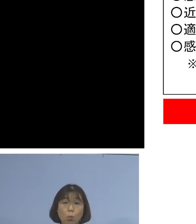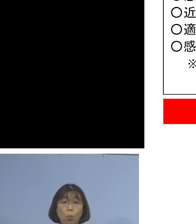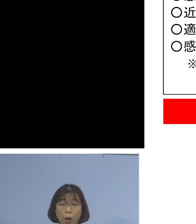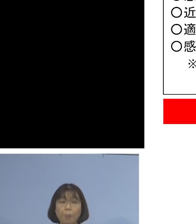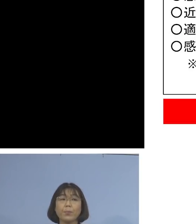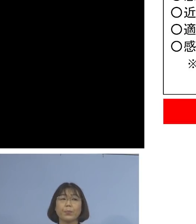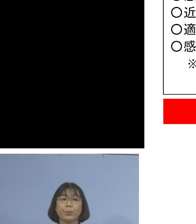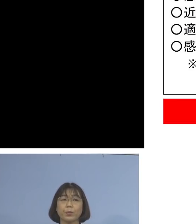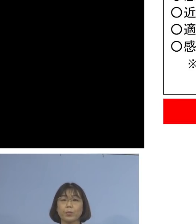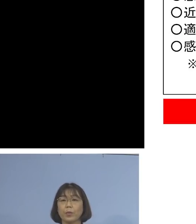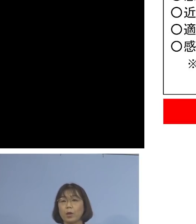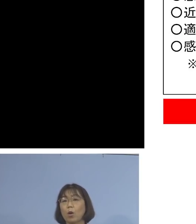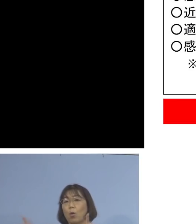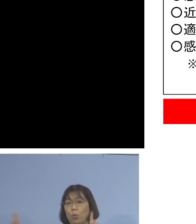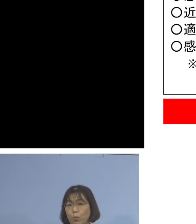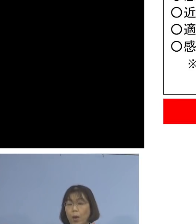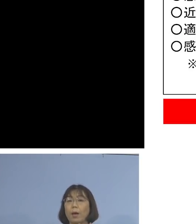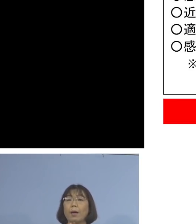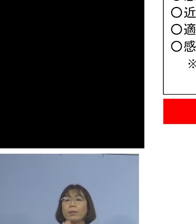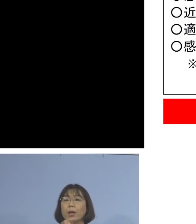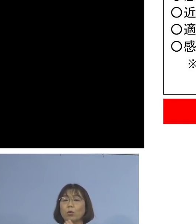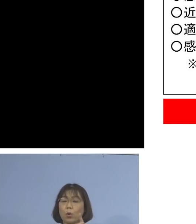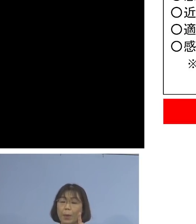ソーシャルディスタンス 例えば近距離1m程度で